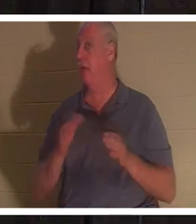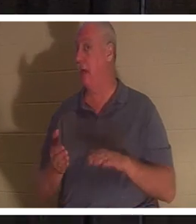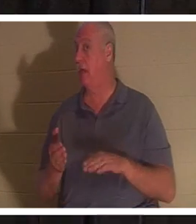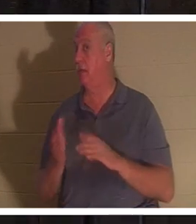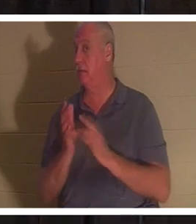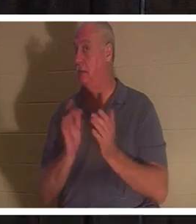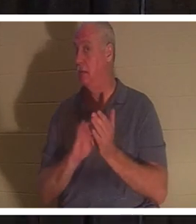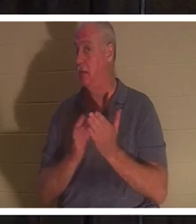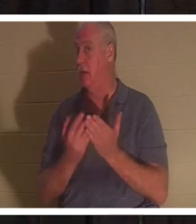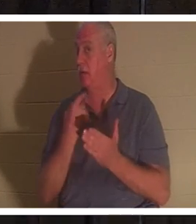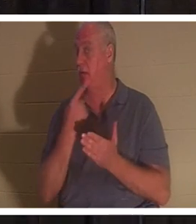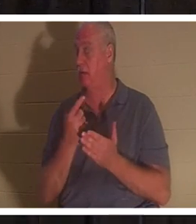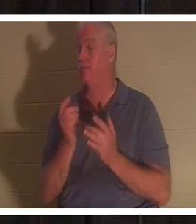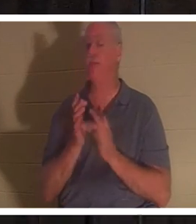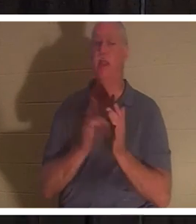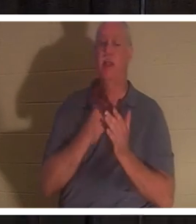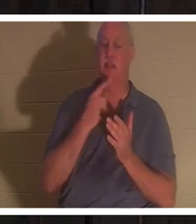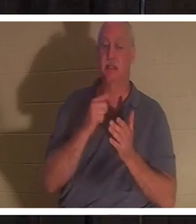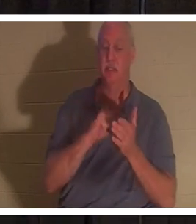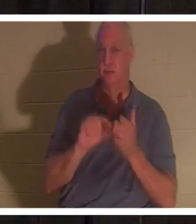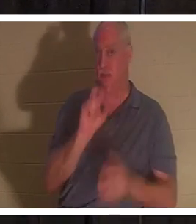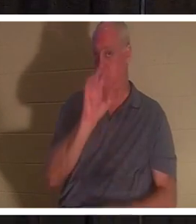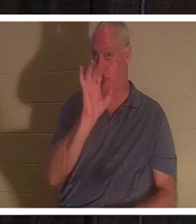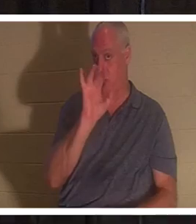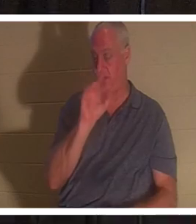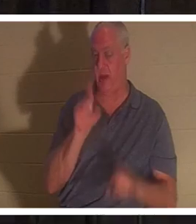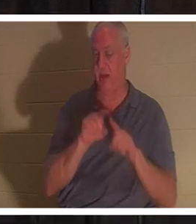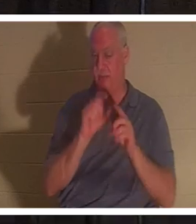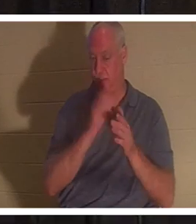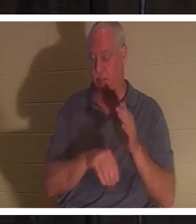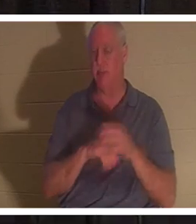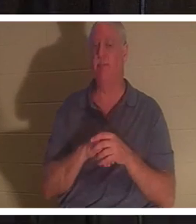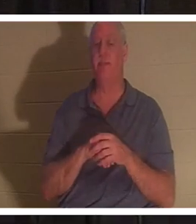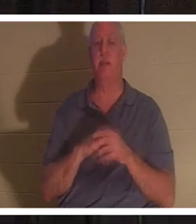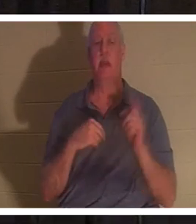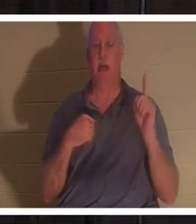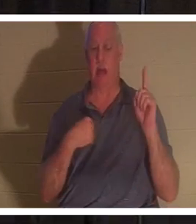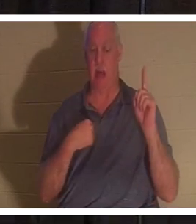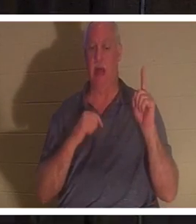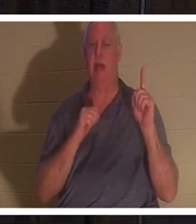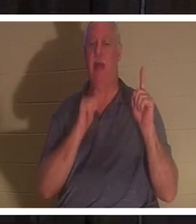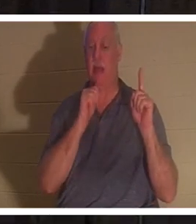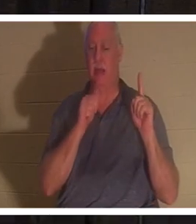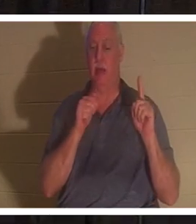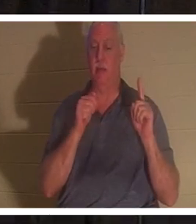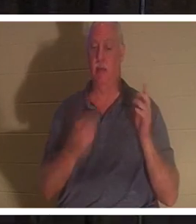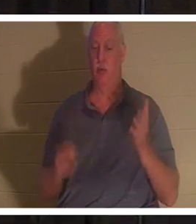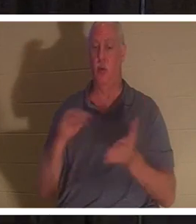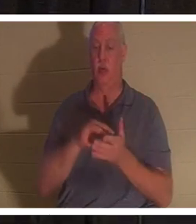Иисус сказал в стихе 25 той же главы: «Я есмь воскресение и жизнь; верующий